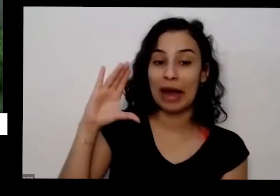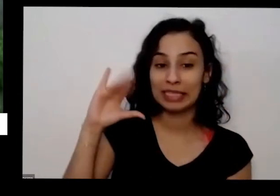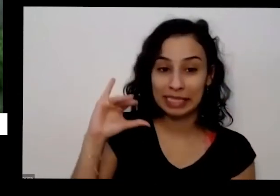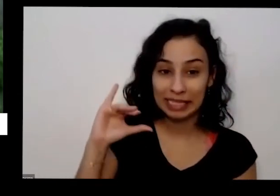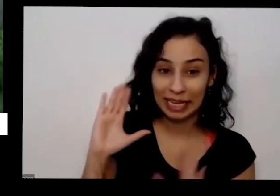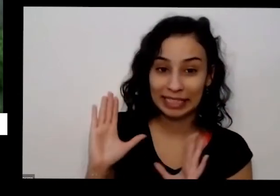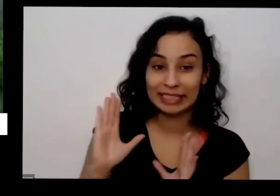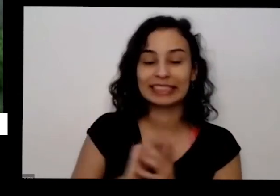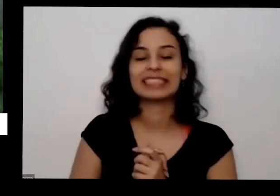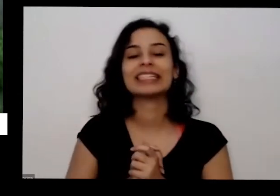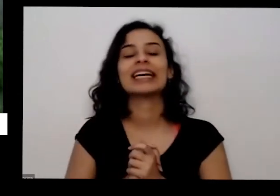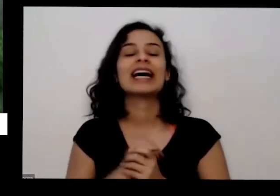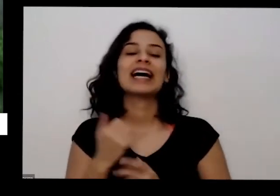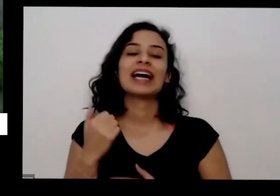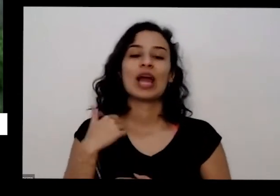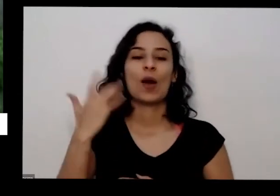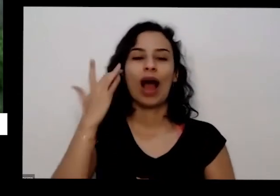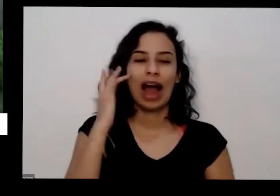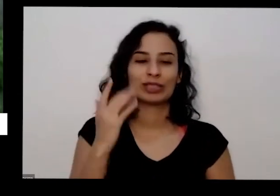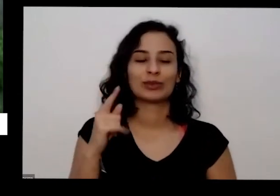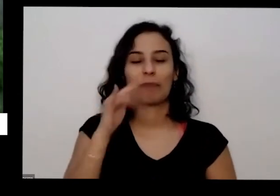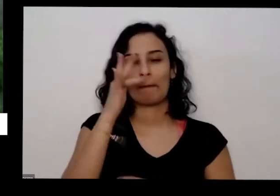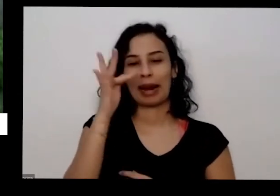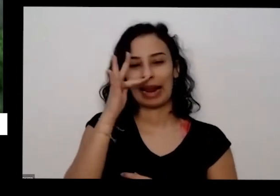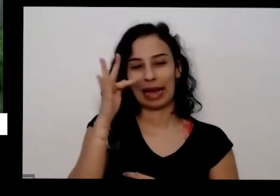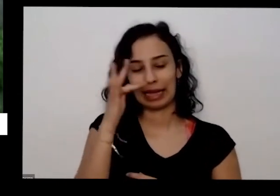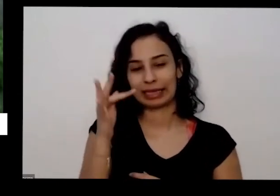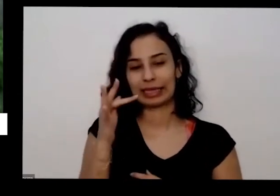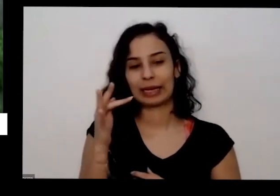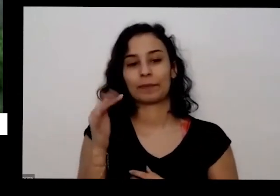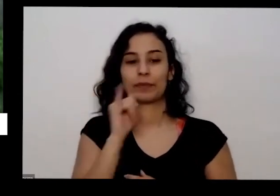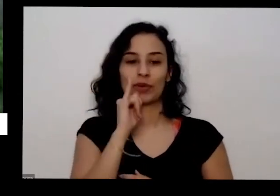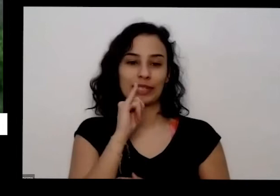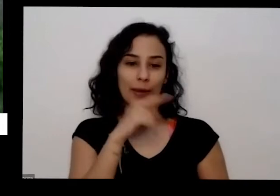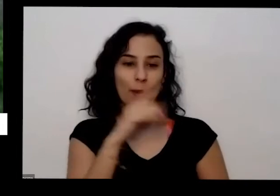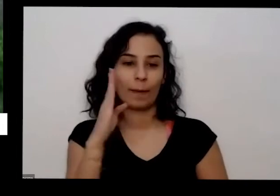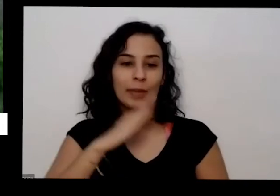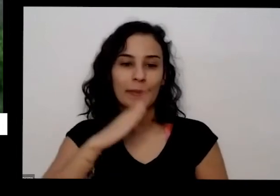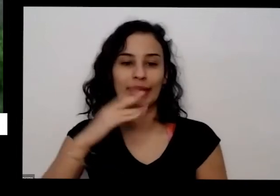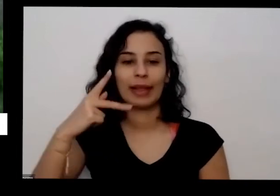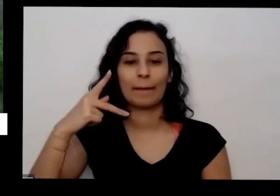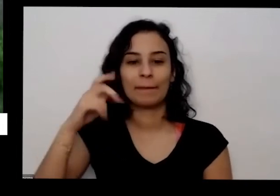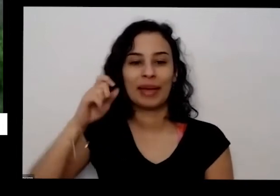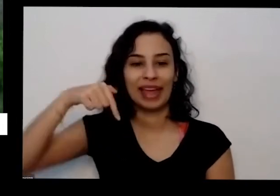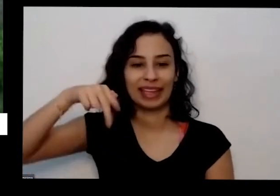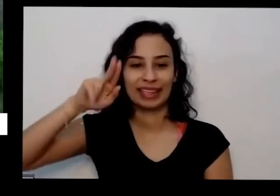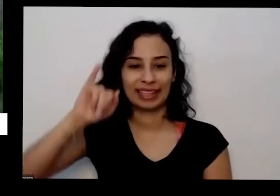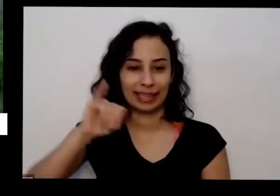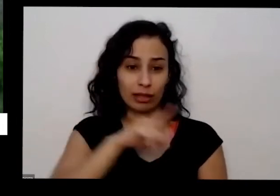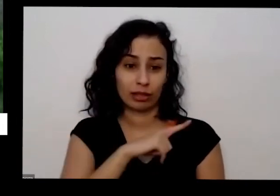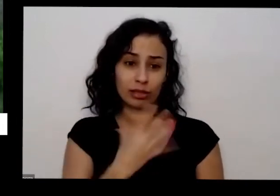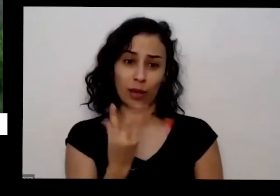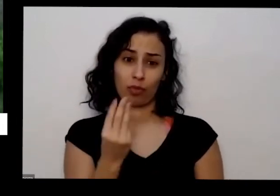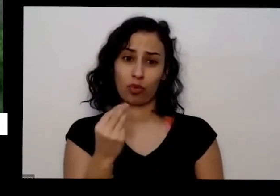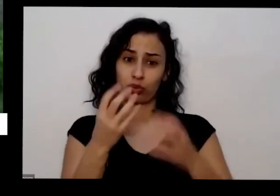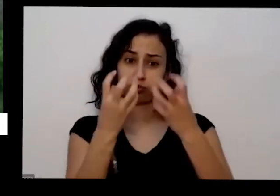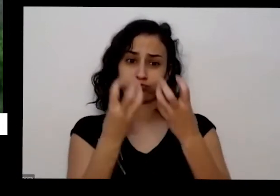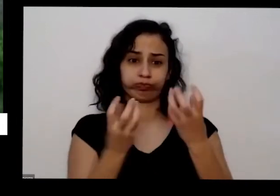as plantas elas vão aqui por exemplo sofrimento de quinta cheia de pimentinha se não acolher ela